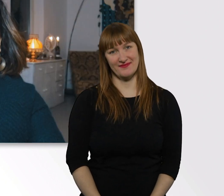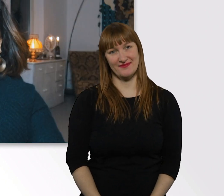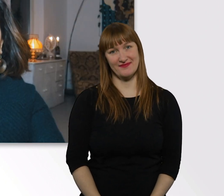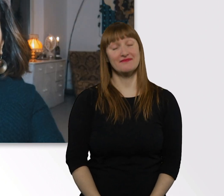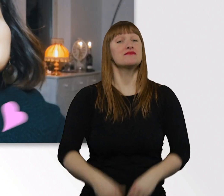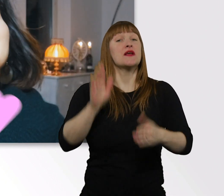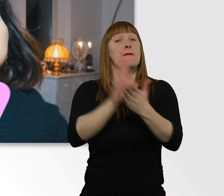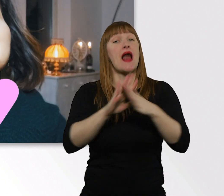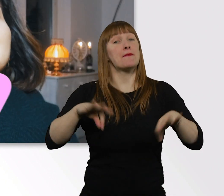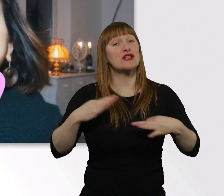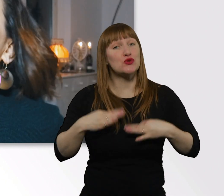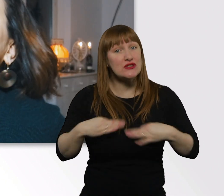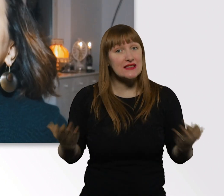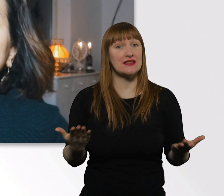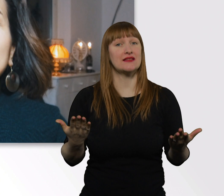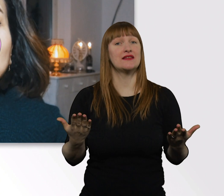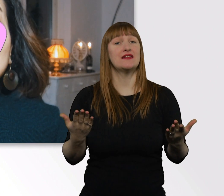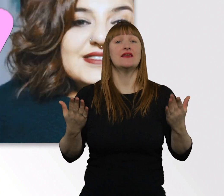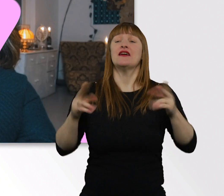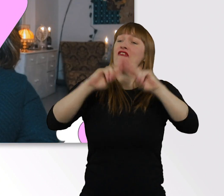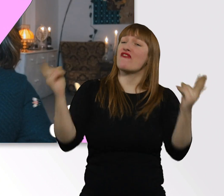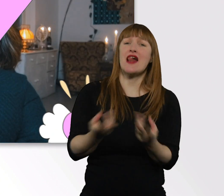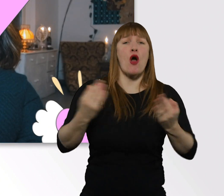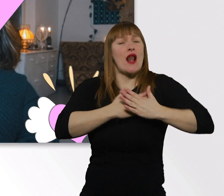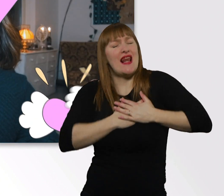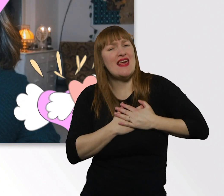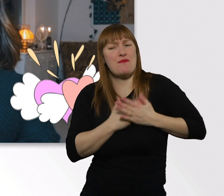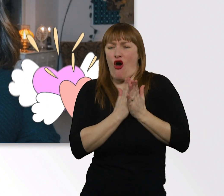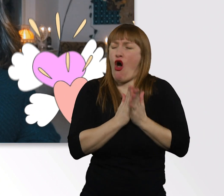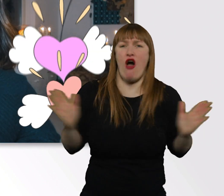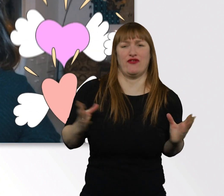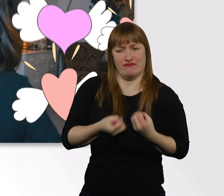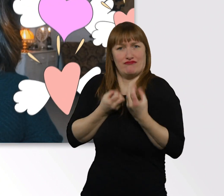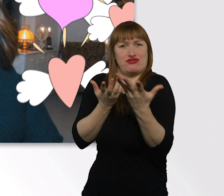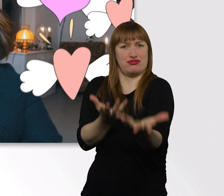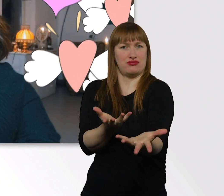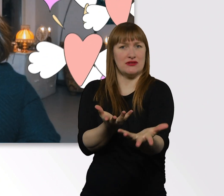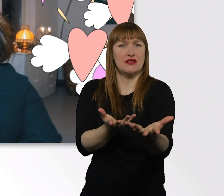Bleibt gesund, geht mit Liebe durch diese Welt. Seid offen für andere Menschen, seid neugierig.